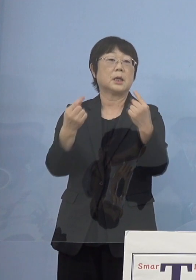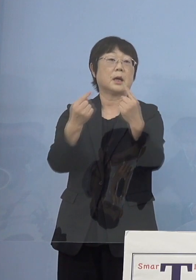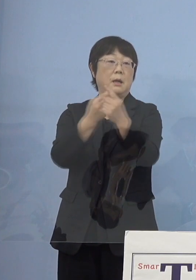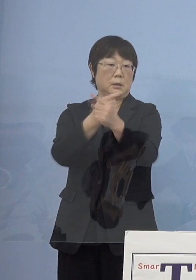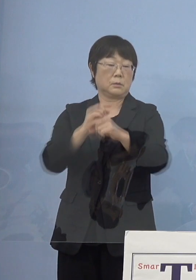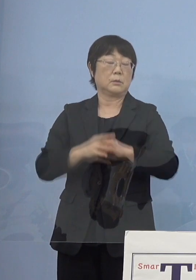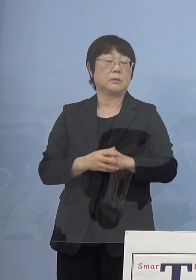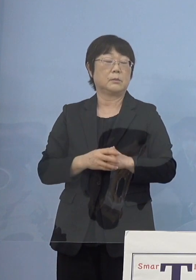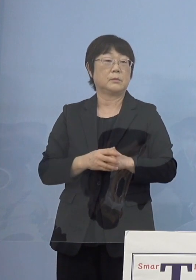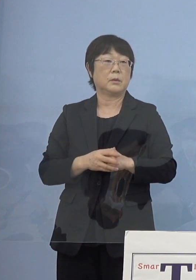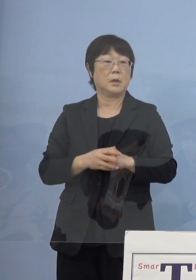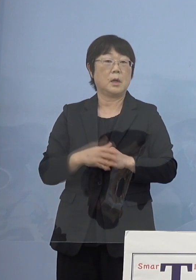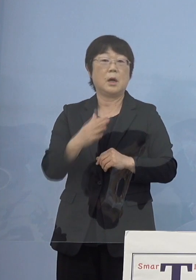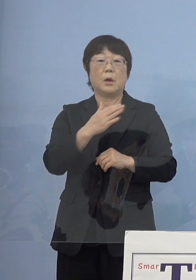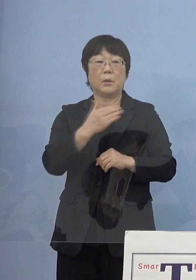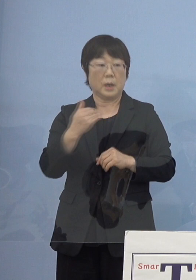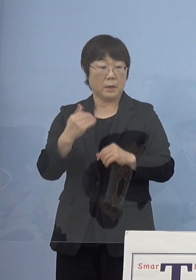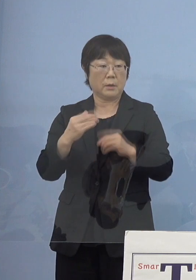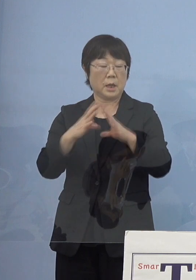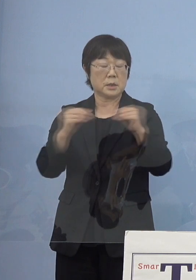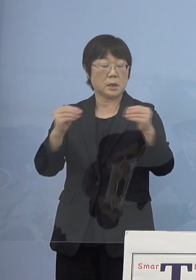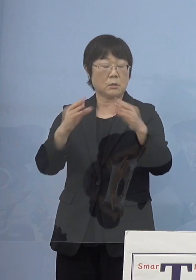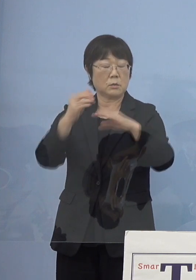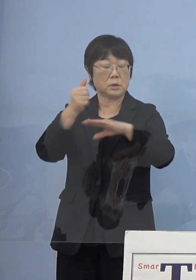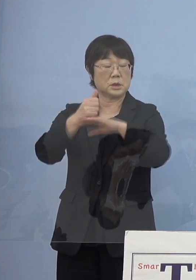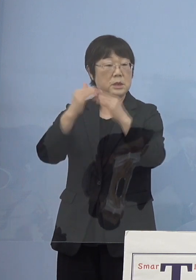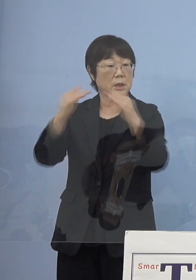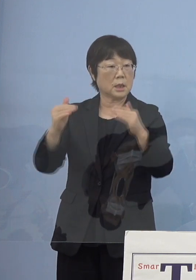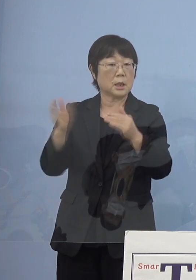もちろん我々全国知事会からも 提言をさせていただいて